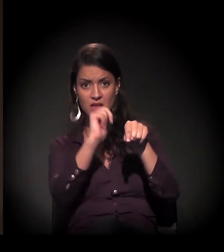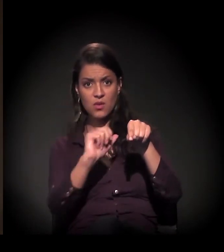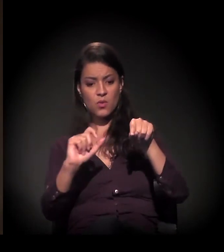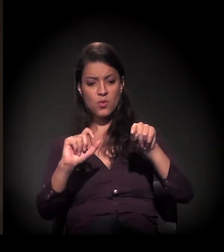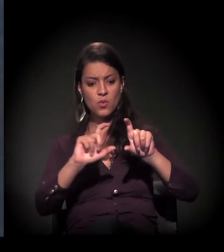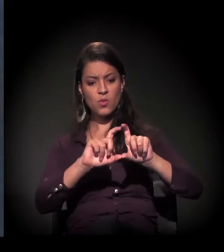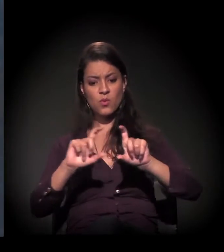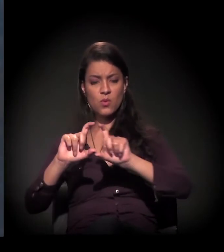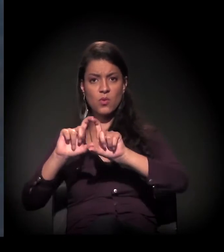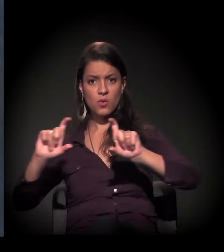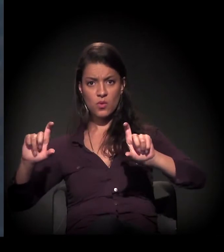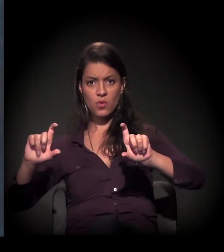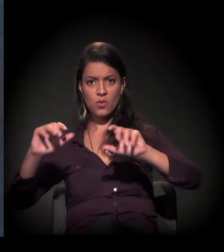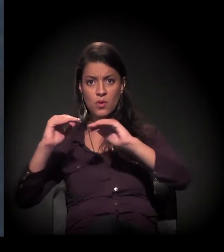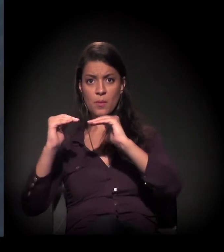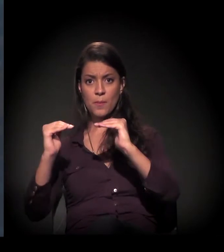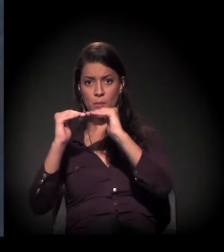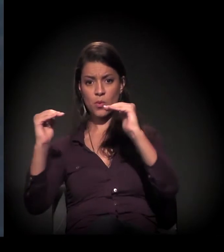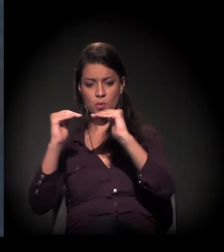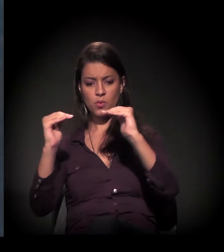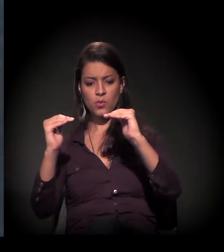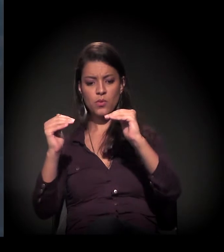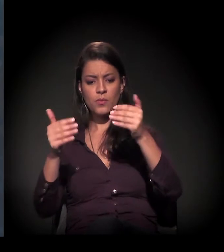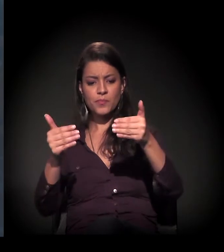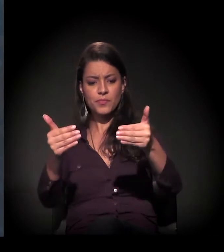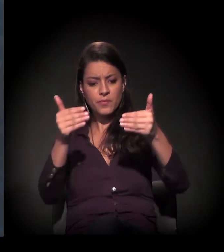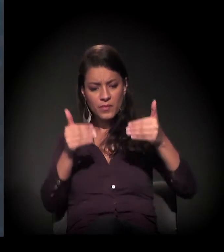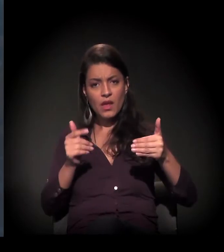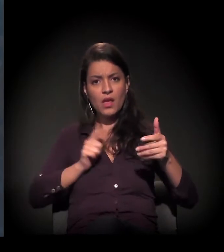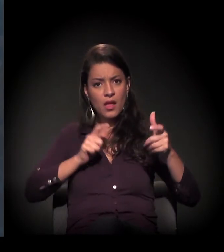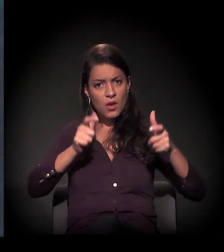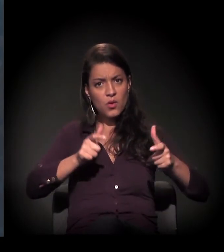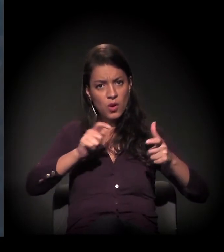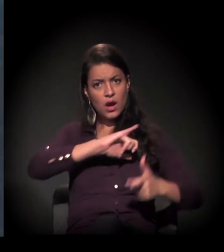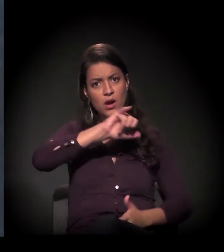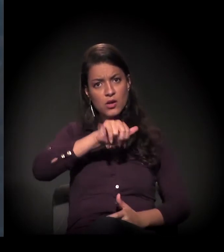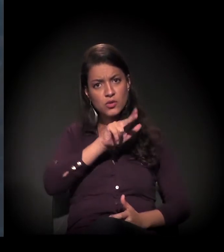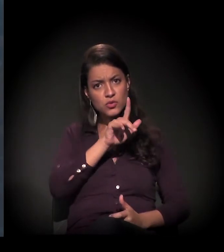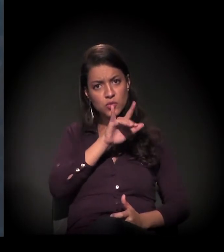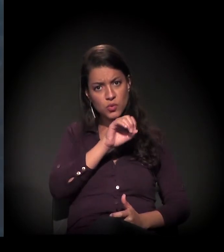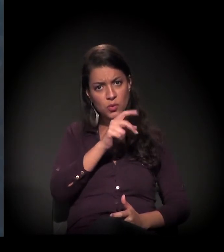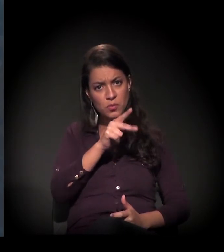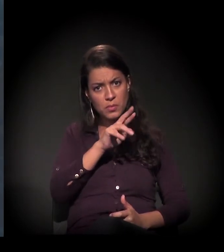e mais à frente aqui está o terreno da Júlio Prestes, onde o Daniel falou.